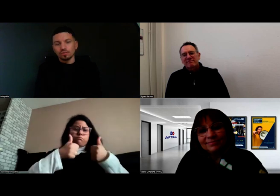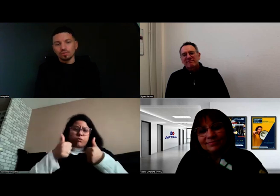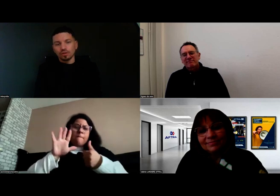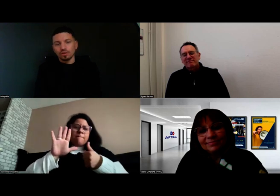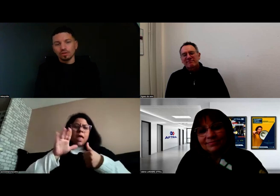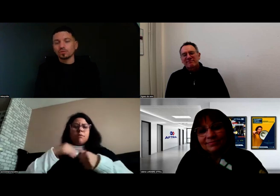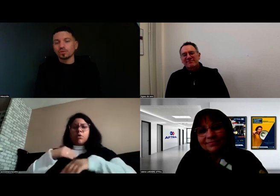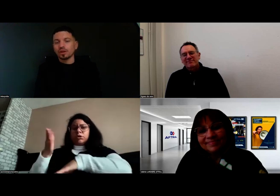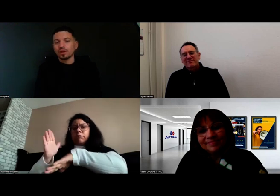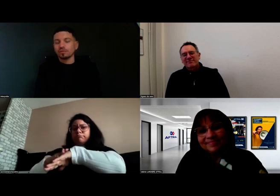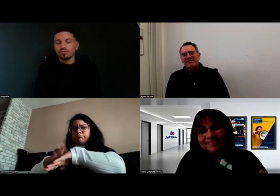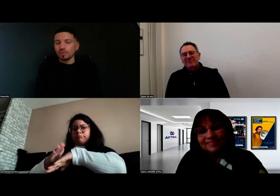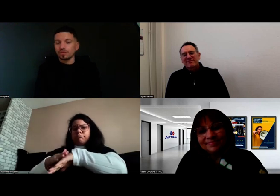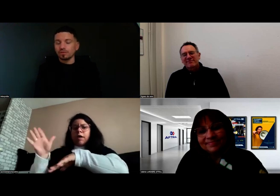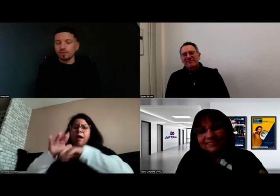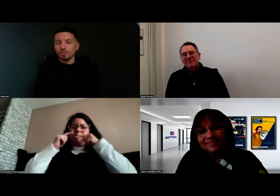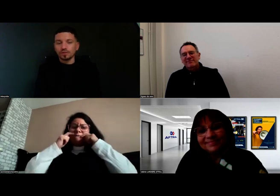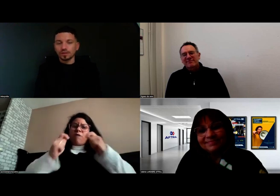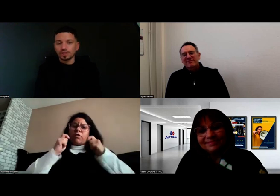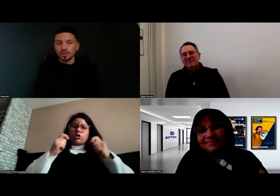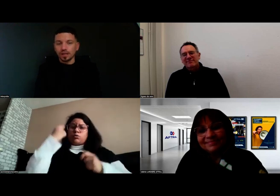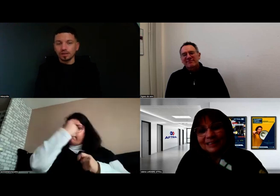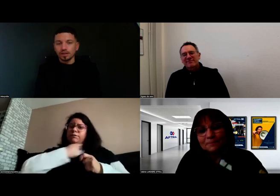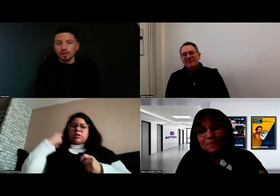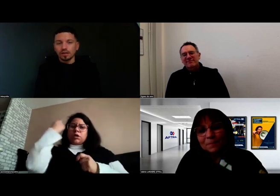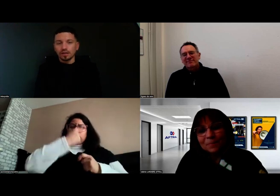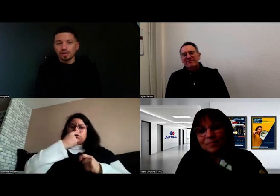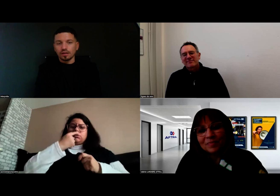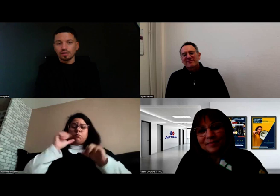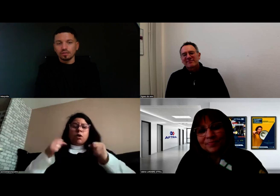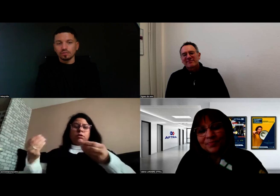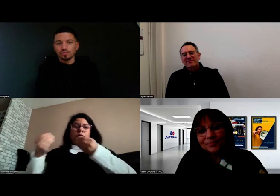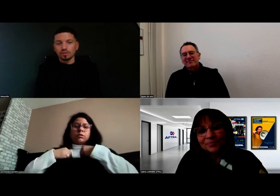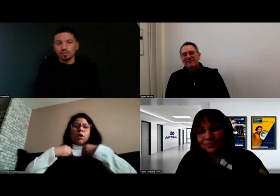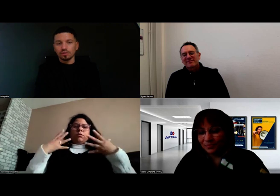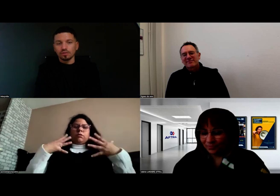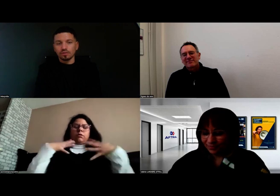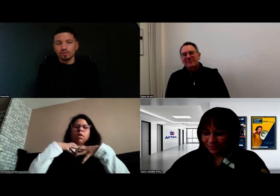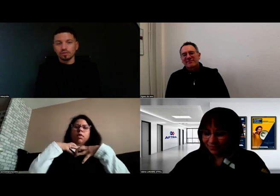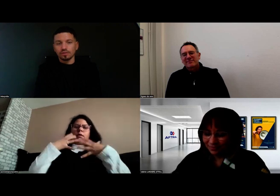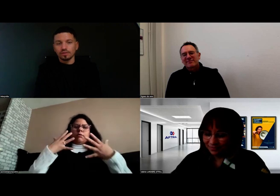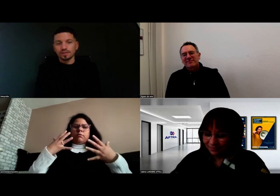En tout cas, le formateur était génial.